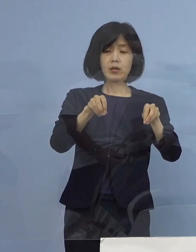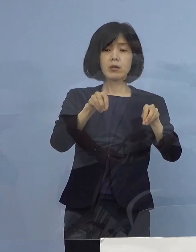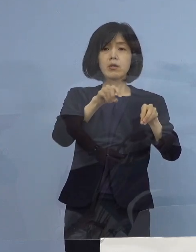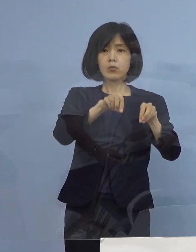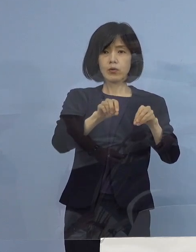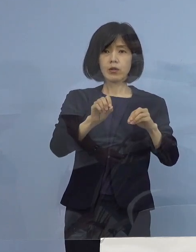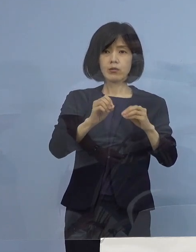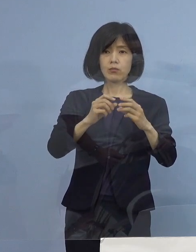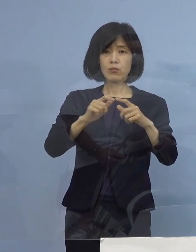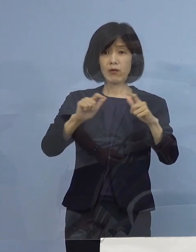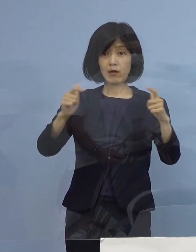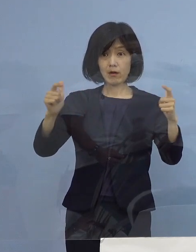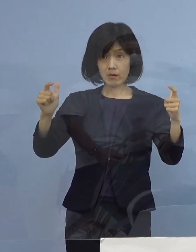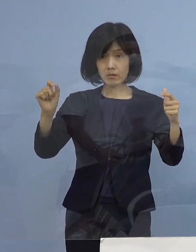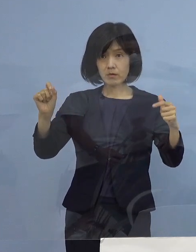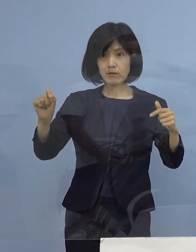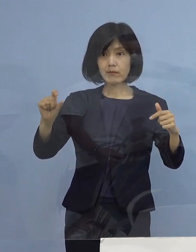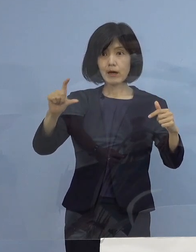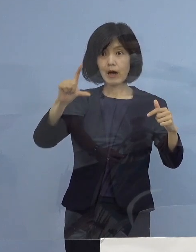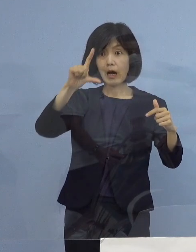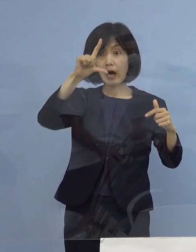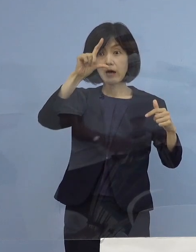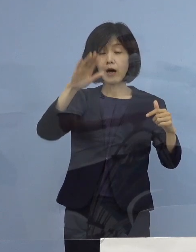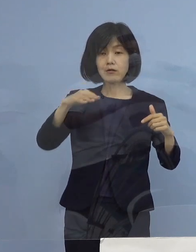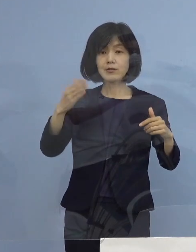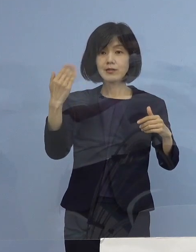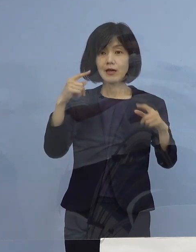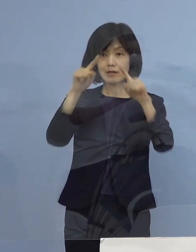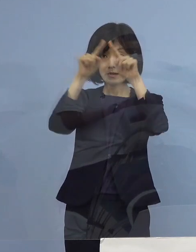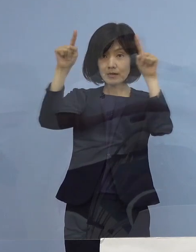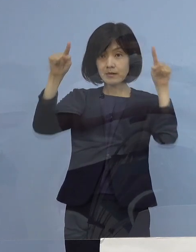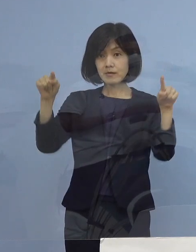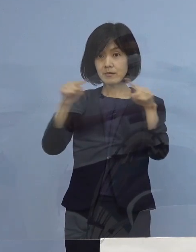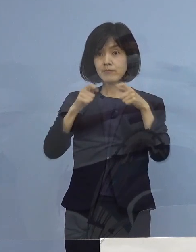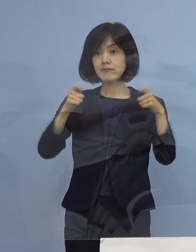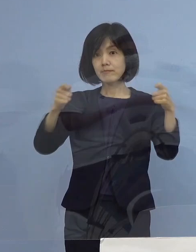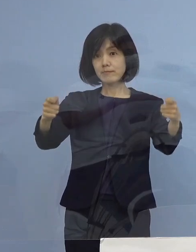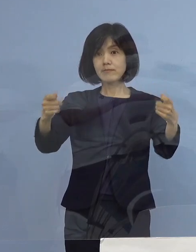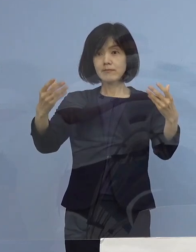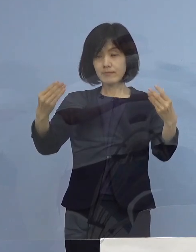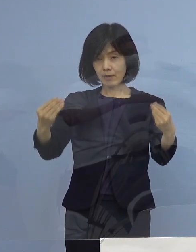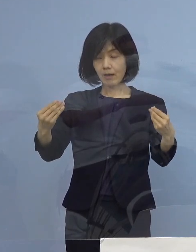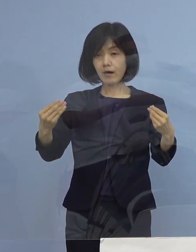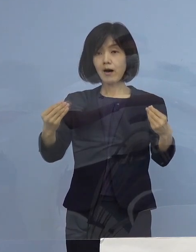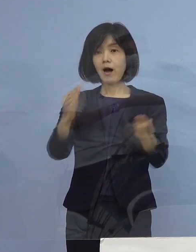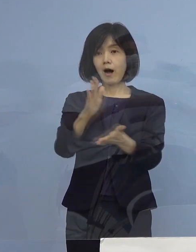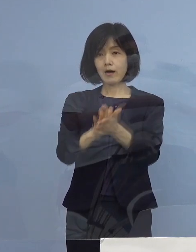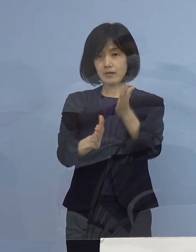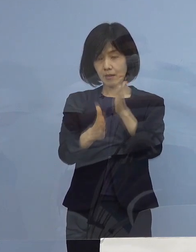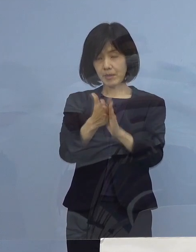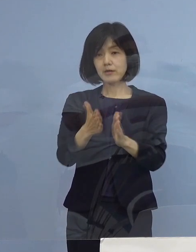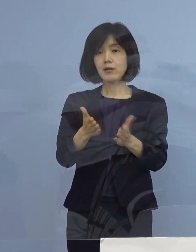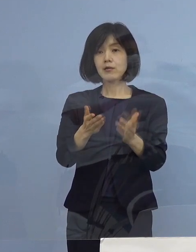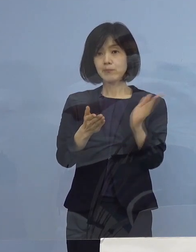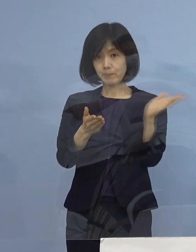鰻登りに お見せをさせていただいたかと思います もう一度念のために ご覧いただきたいんですが